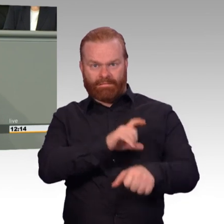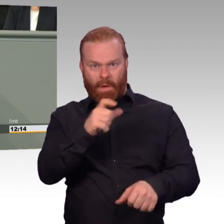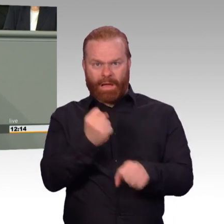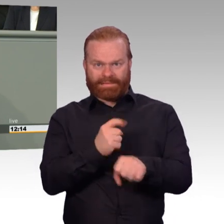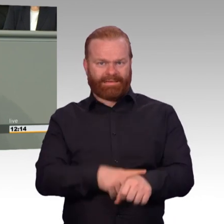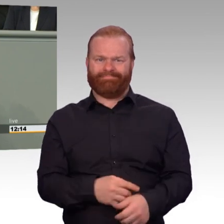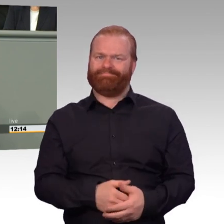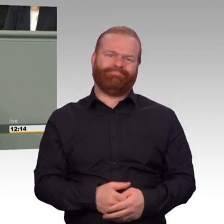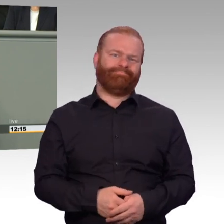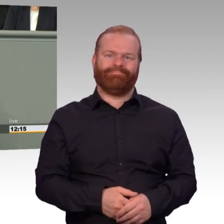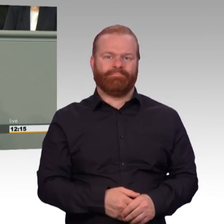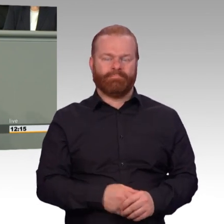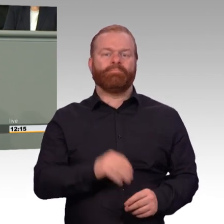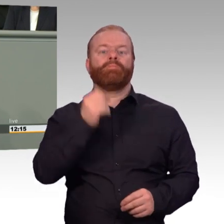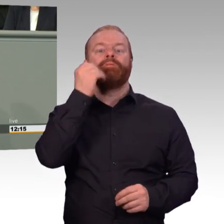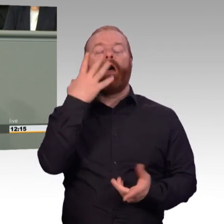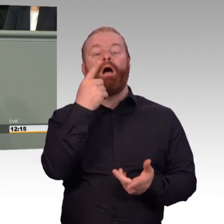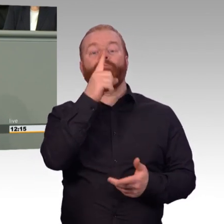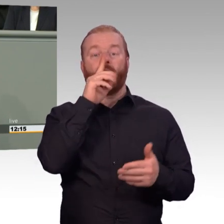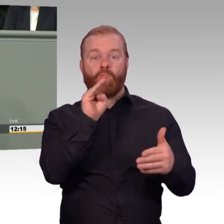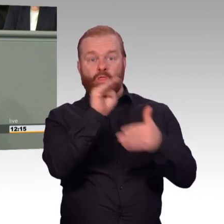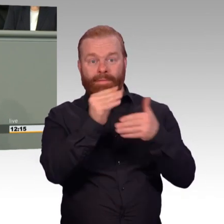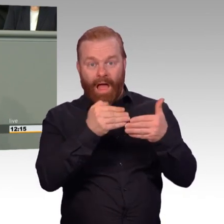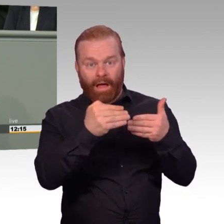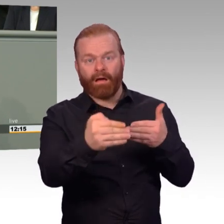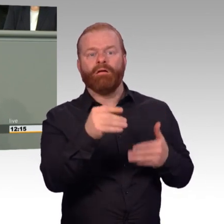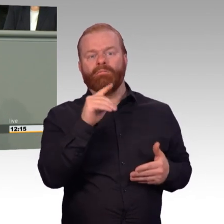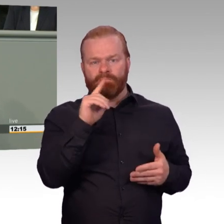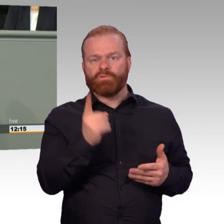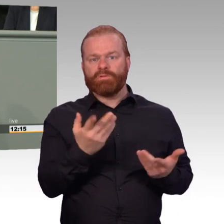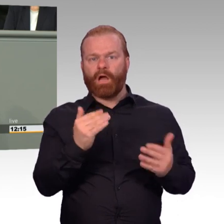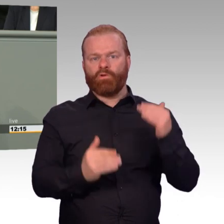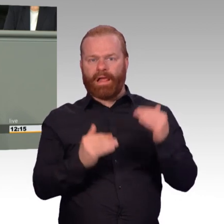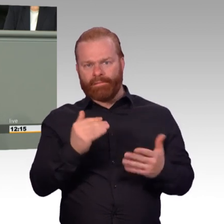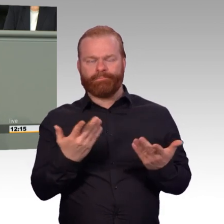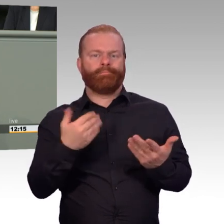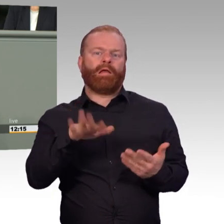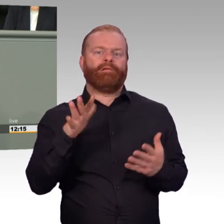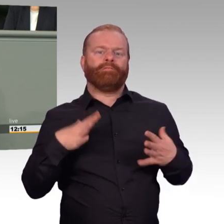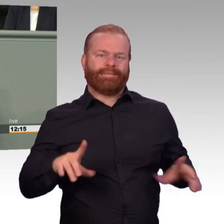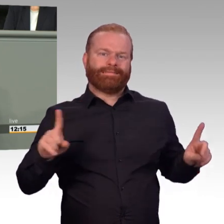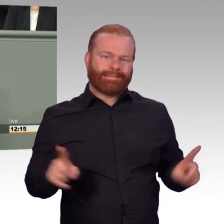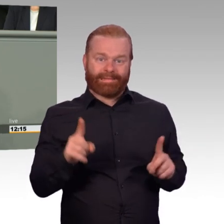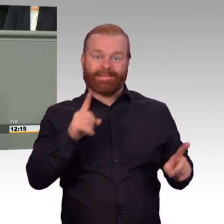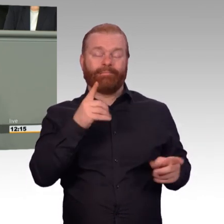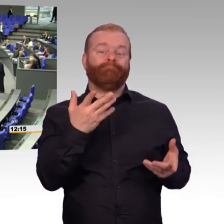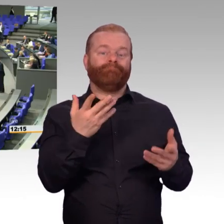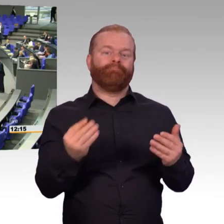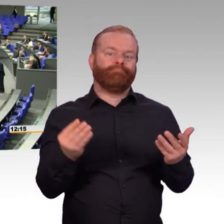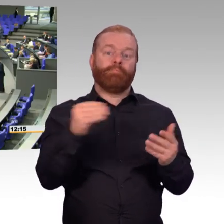dass wir den Soldaten und Soldatinnen im Dienst mehr und eine bessere Ausrüstung zur Verfügung stellen. Vielen Dank. (Beifall)